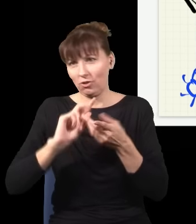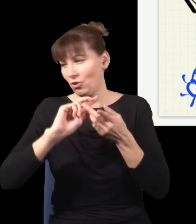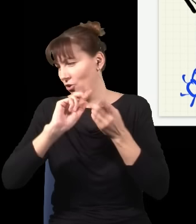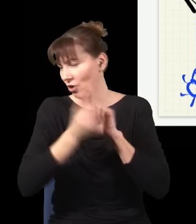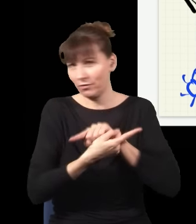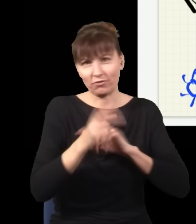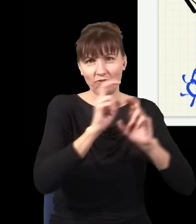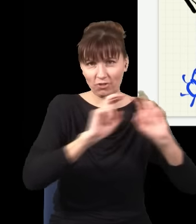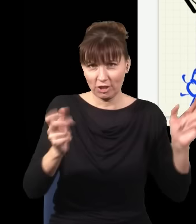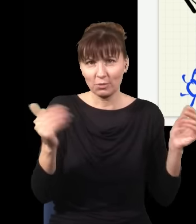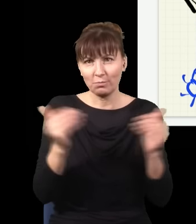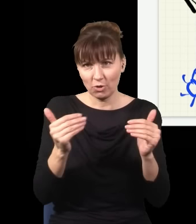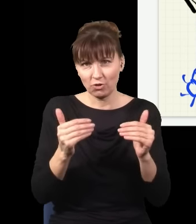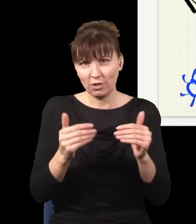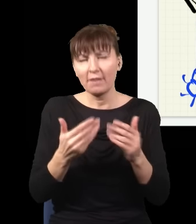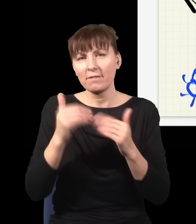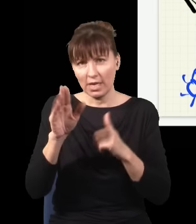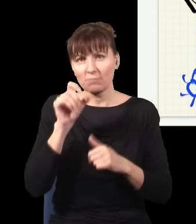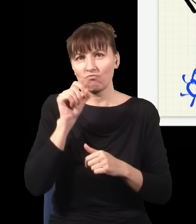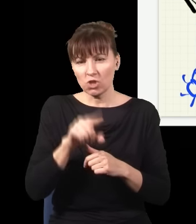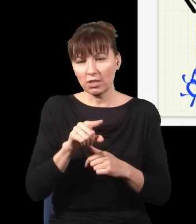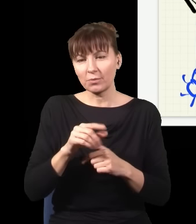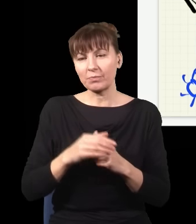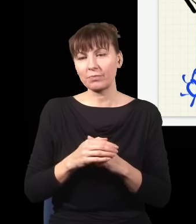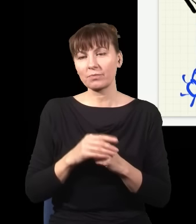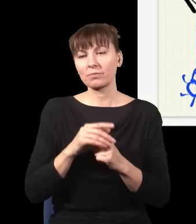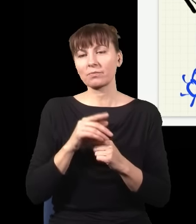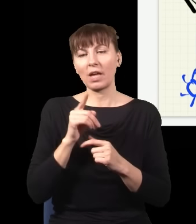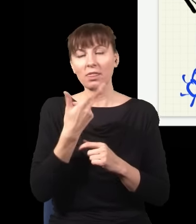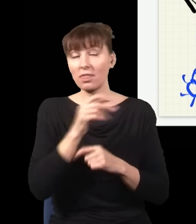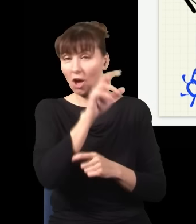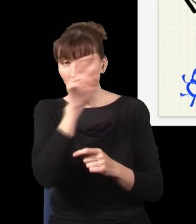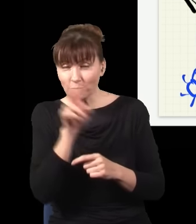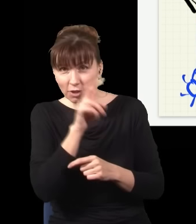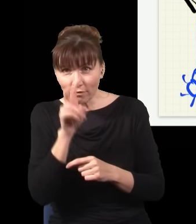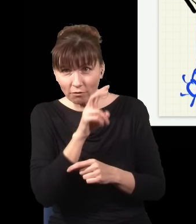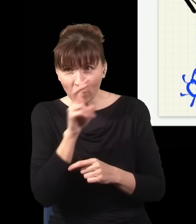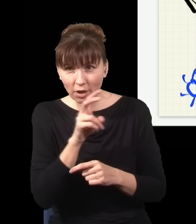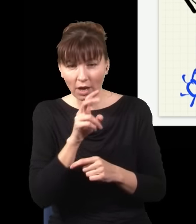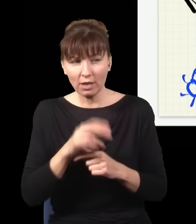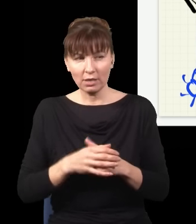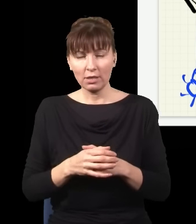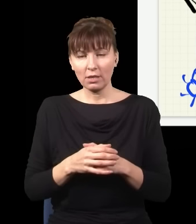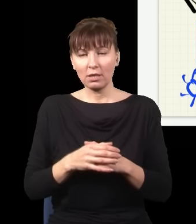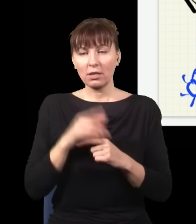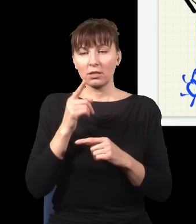kiedy nie obserwuję mojego układu, cała ewolucja jego, to, jak on się zmienia, jak ten foton leci dwiema drogami albo trzema, albo pięcioma, jest odwracalne w czasie